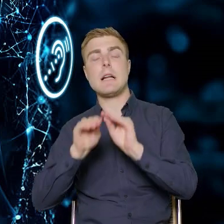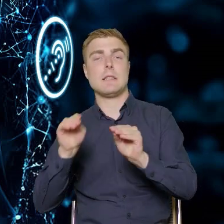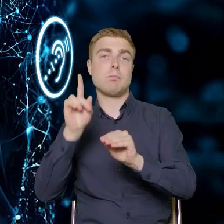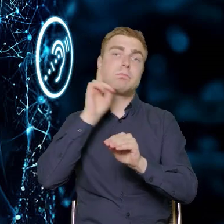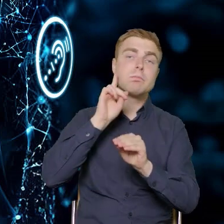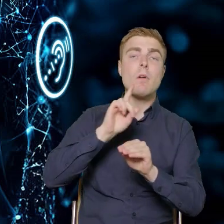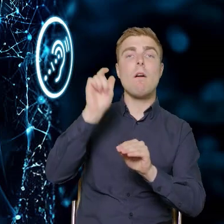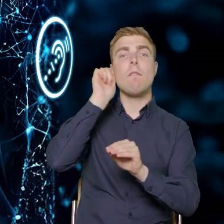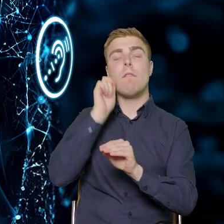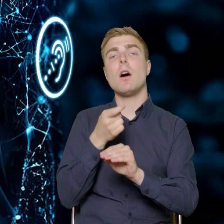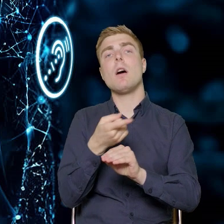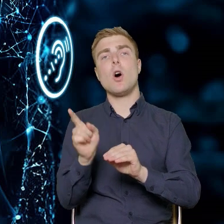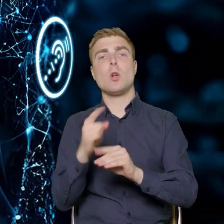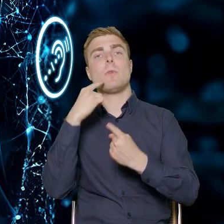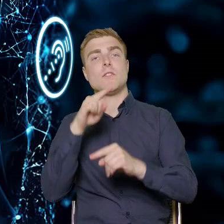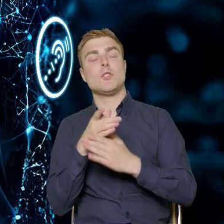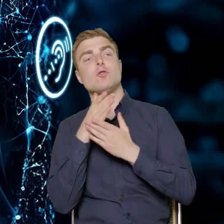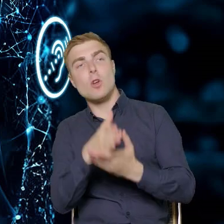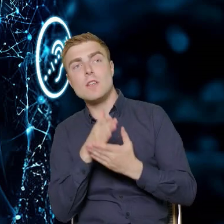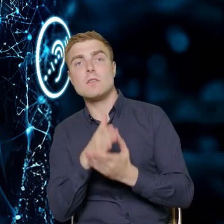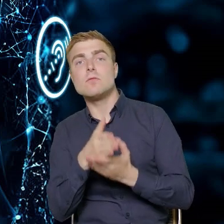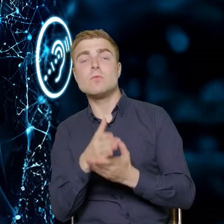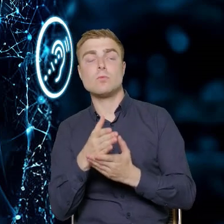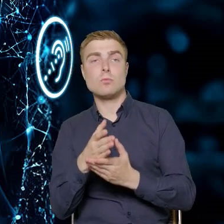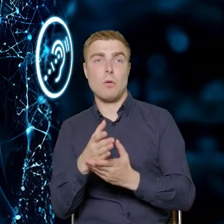doradcom, doradczyniom, którzy będą w tych projektach pracować.